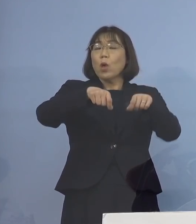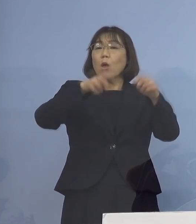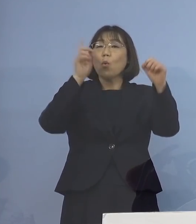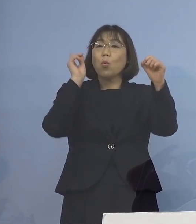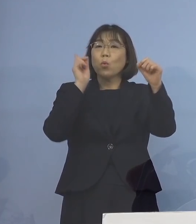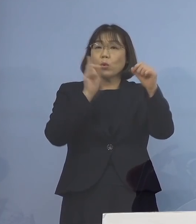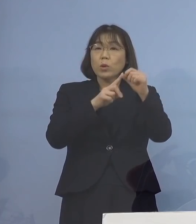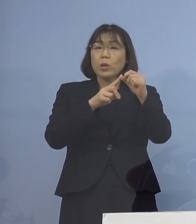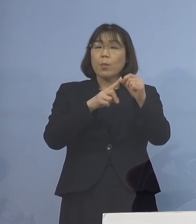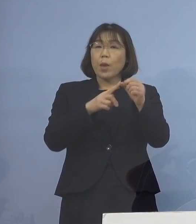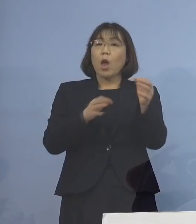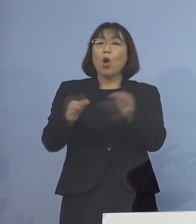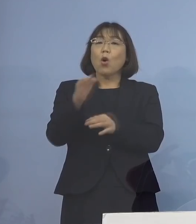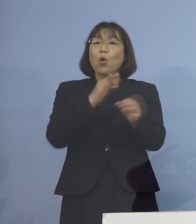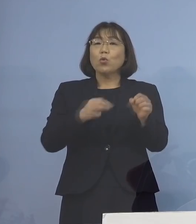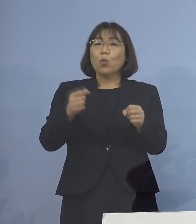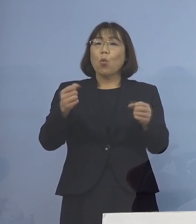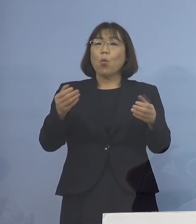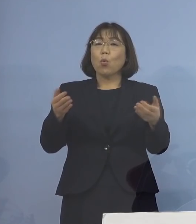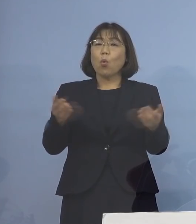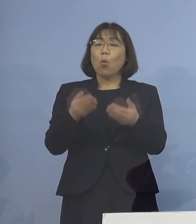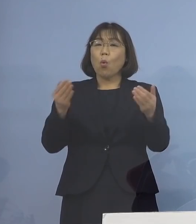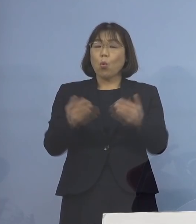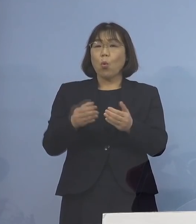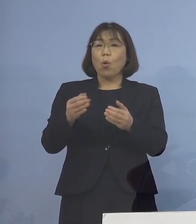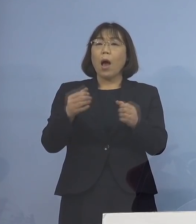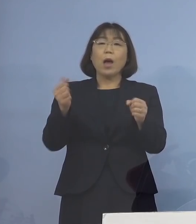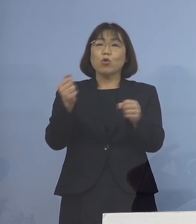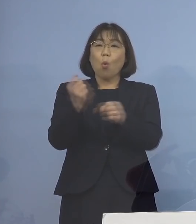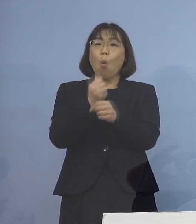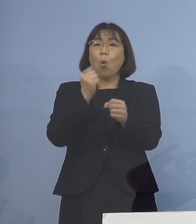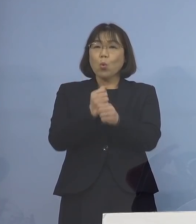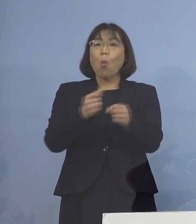商工労働観光部から派遣する リエゾンを含め